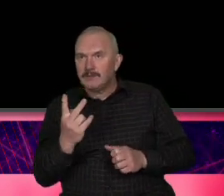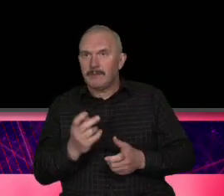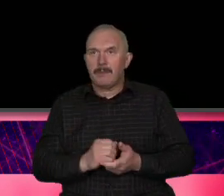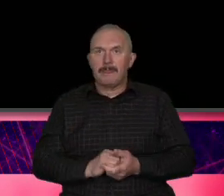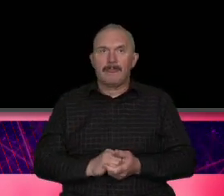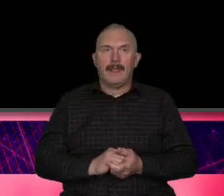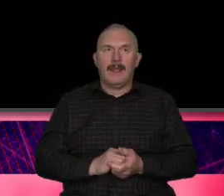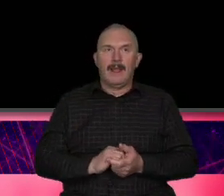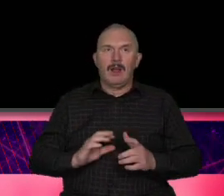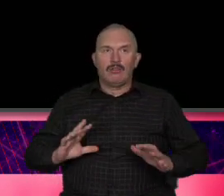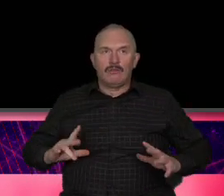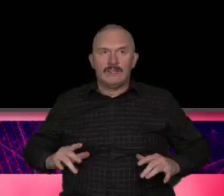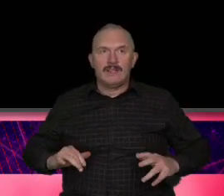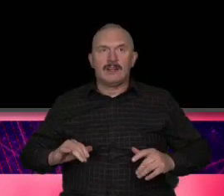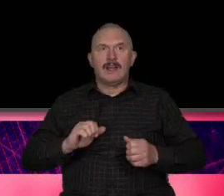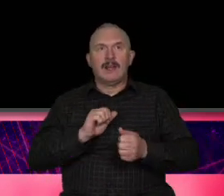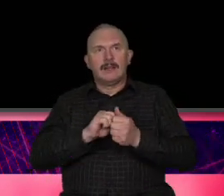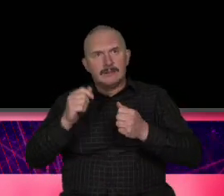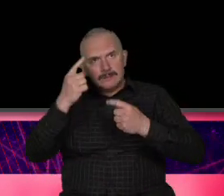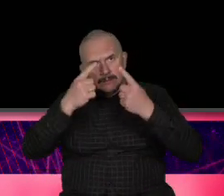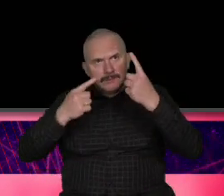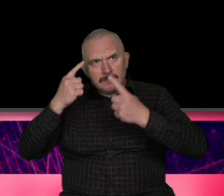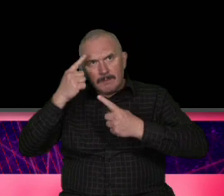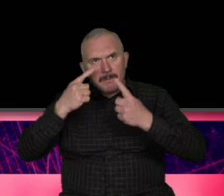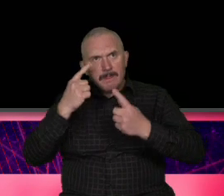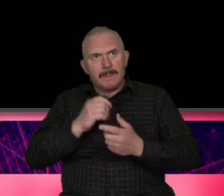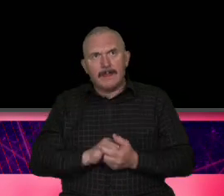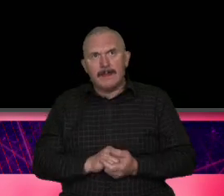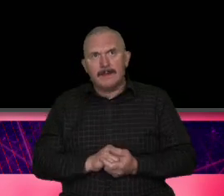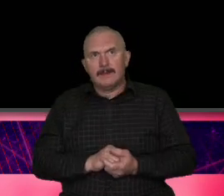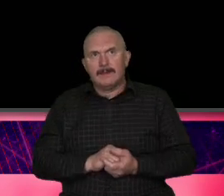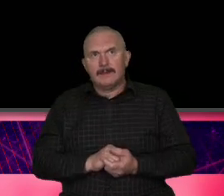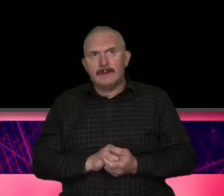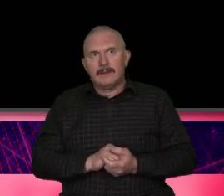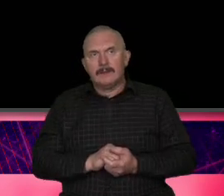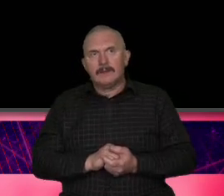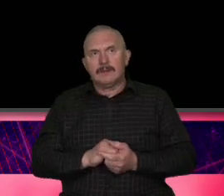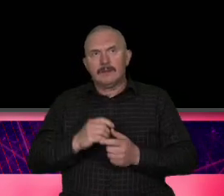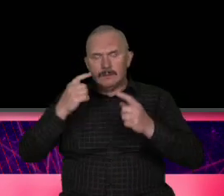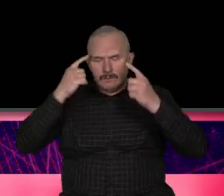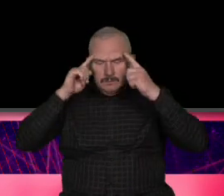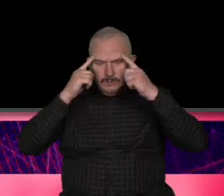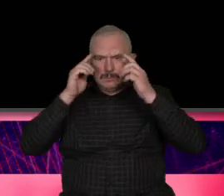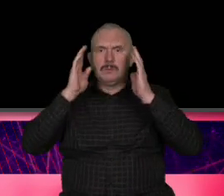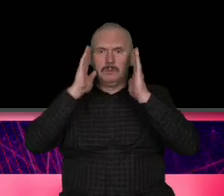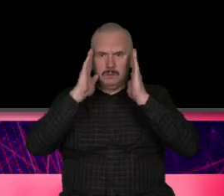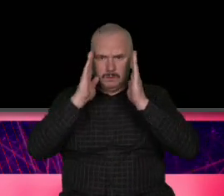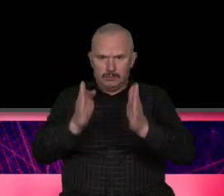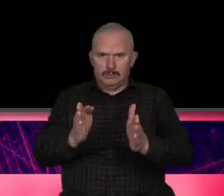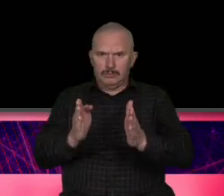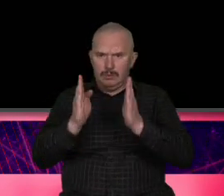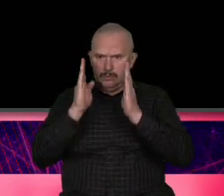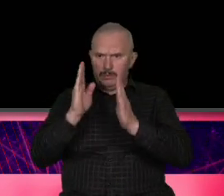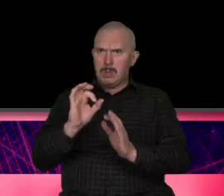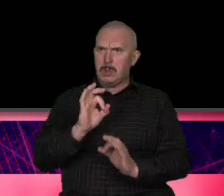jest kojarzona ale z przewidywalności